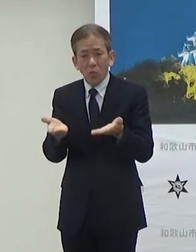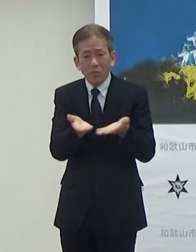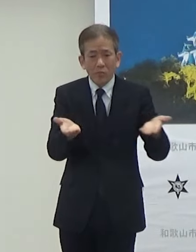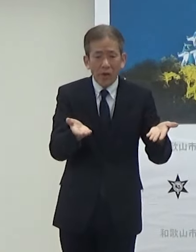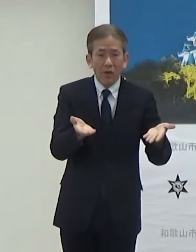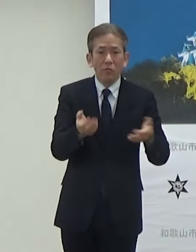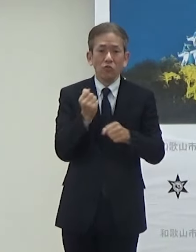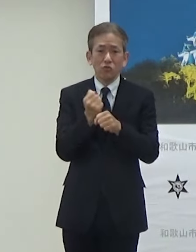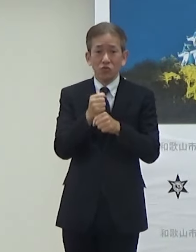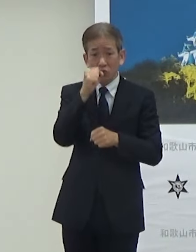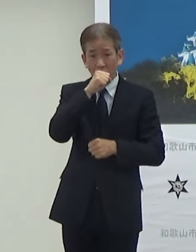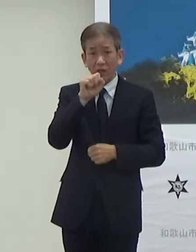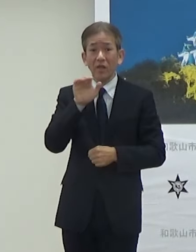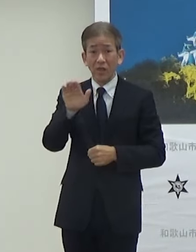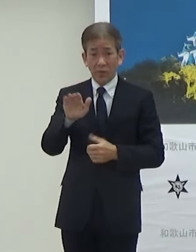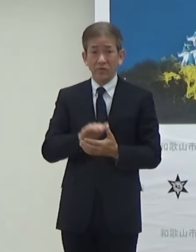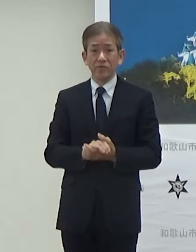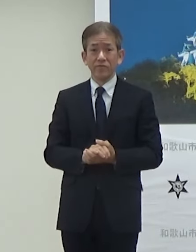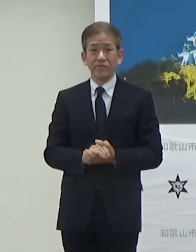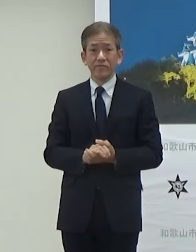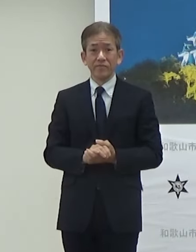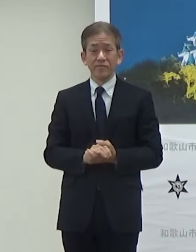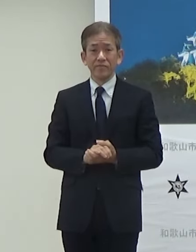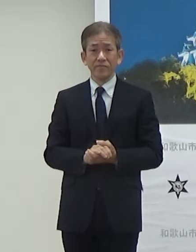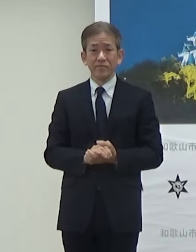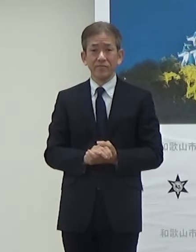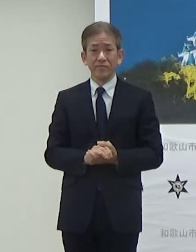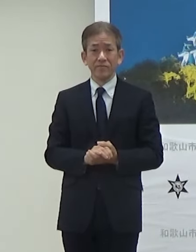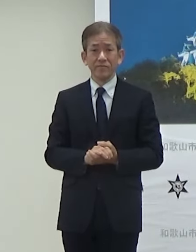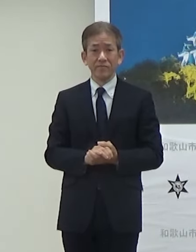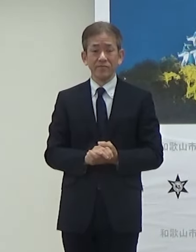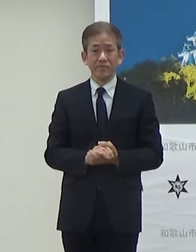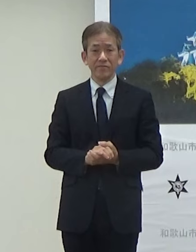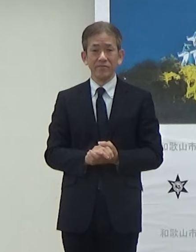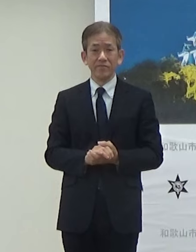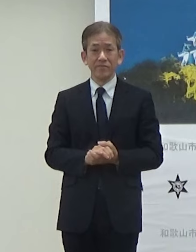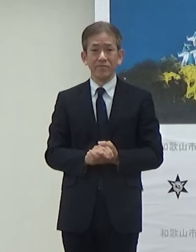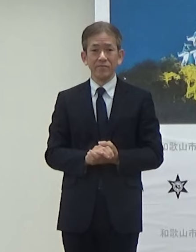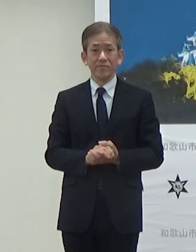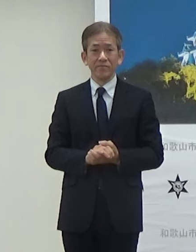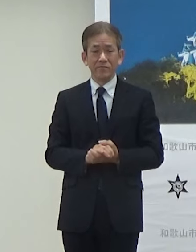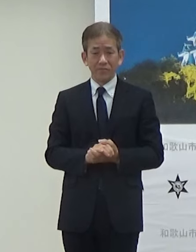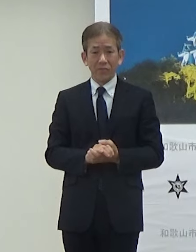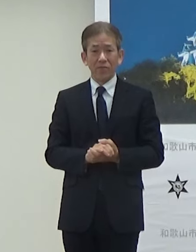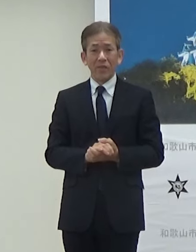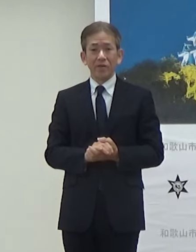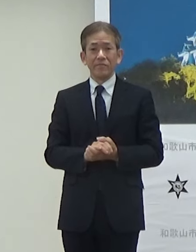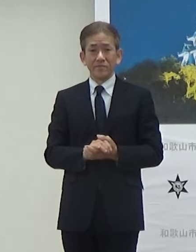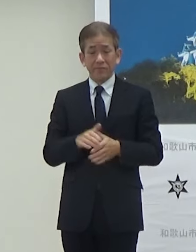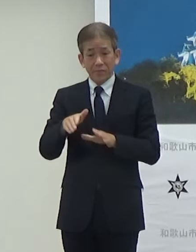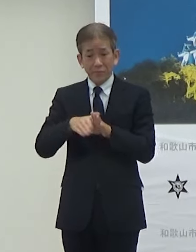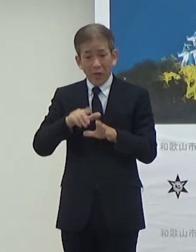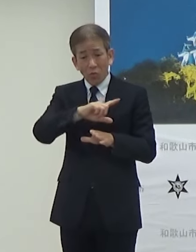バックヤードでのケータリングメニューの販売を